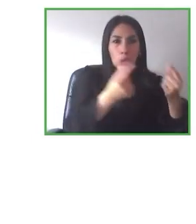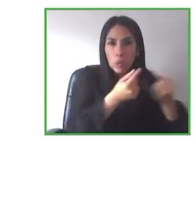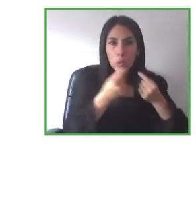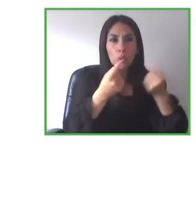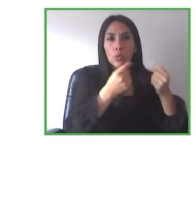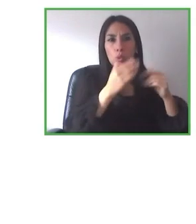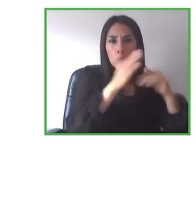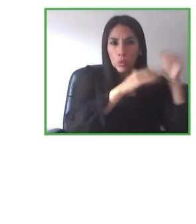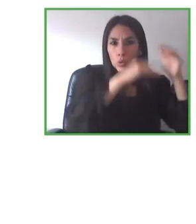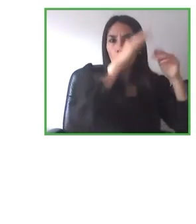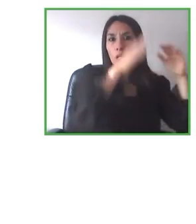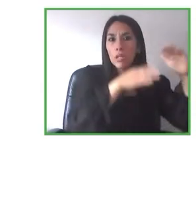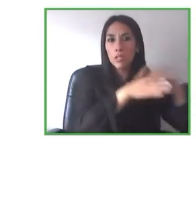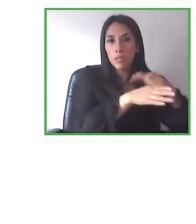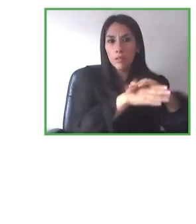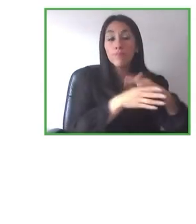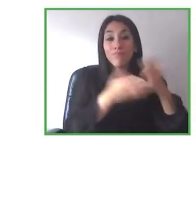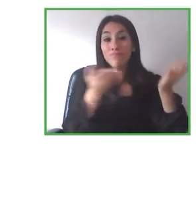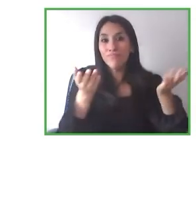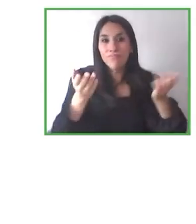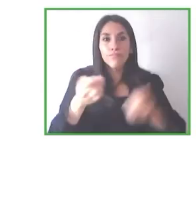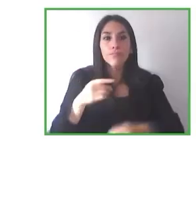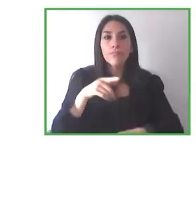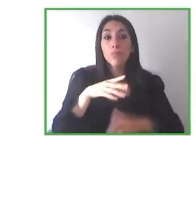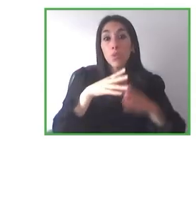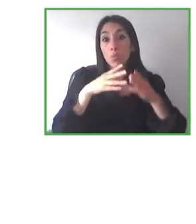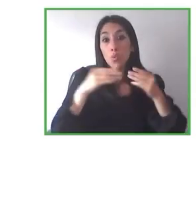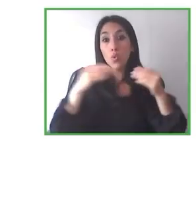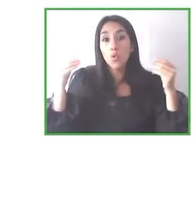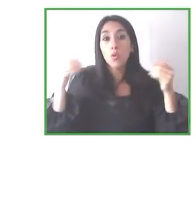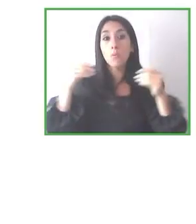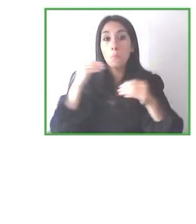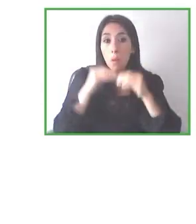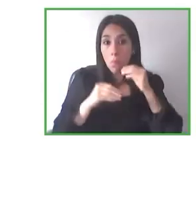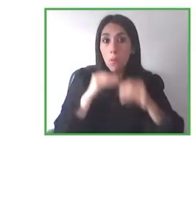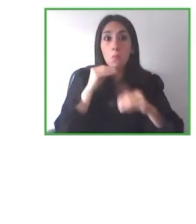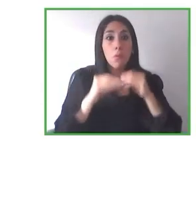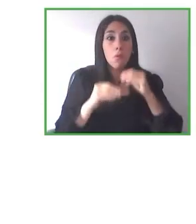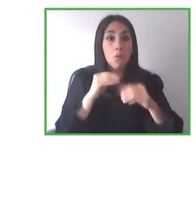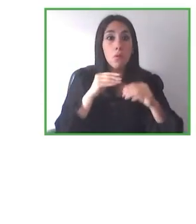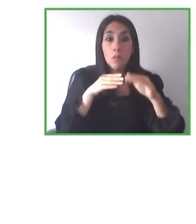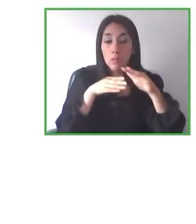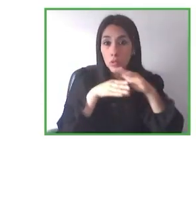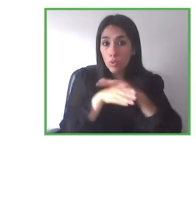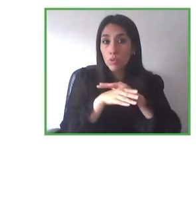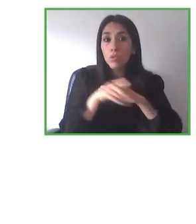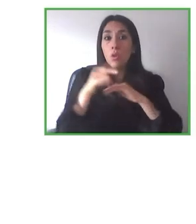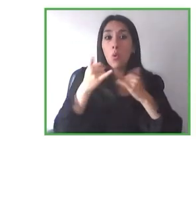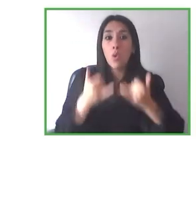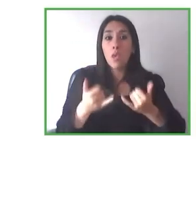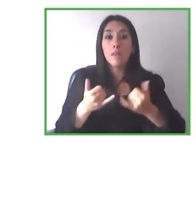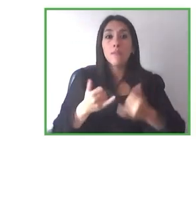visual, con un grupo que vino justo antes de la pandemia en enero del 2020, de hecho, y